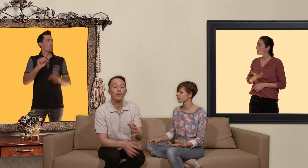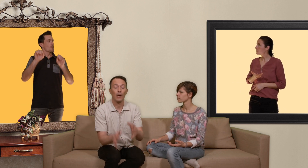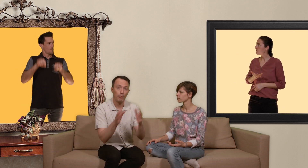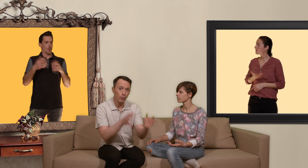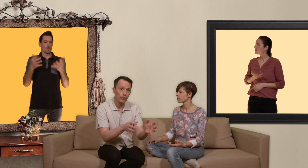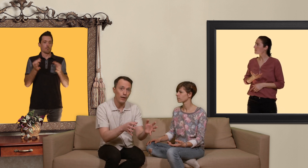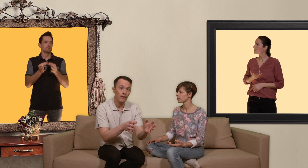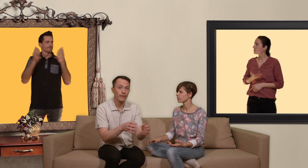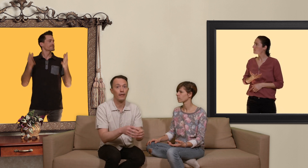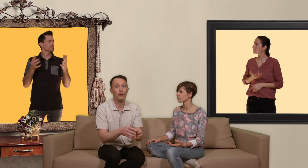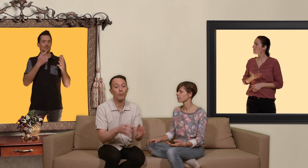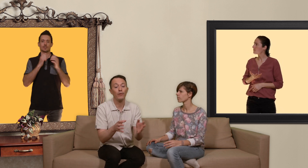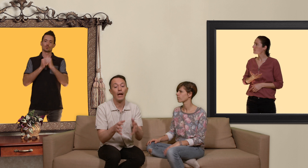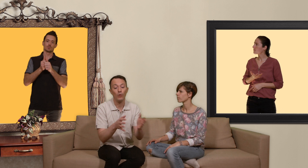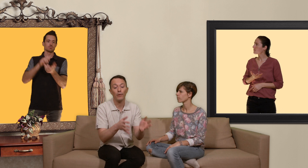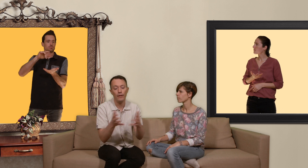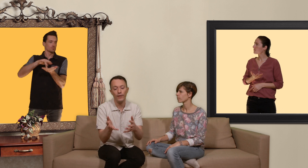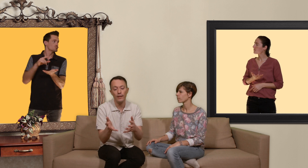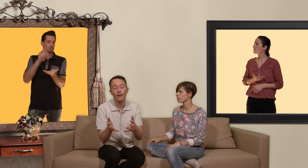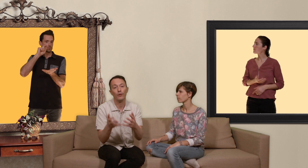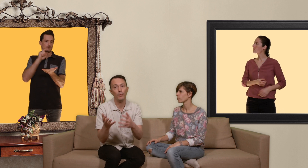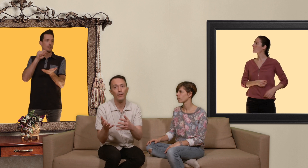manière ponctuelle c'est à dire de prendre un nombre défini de pilules